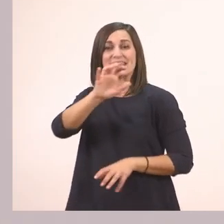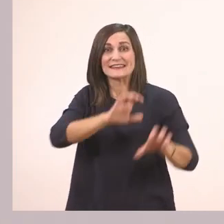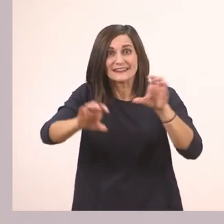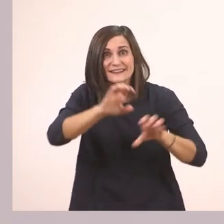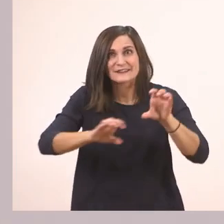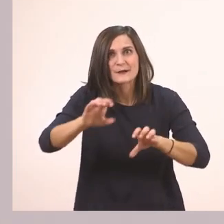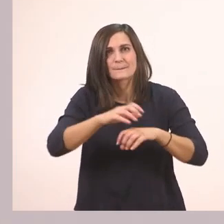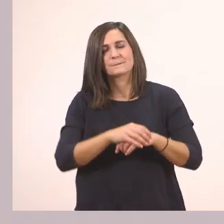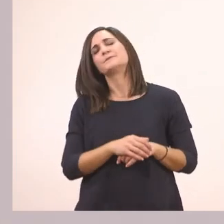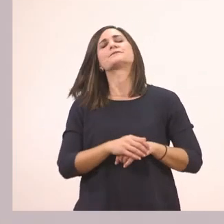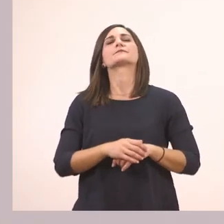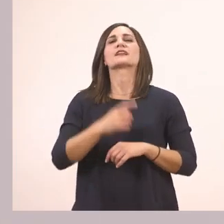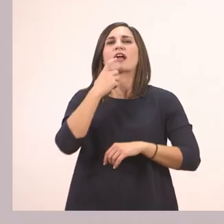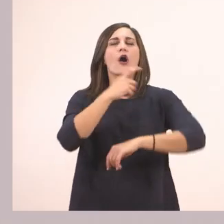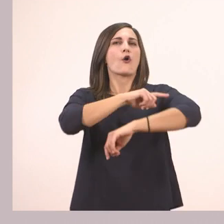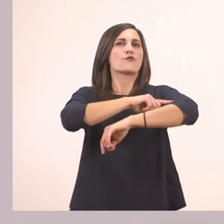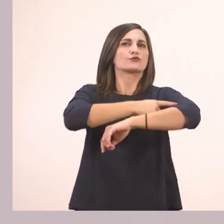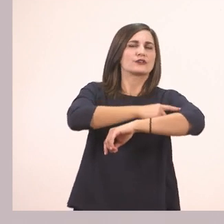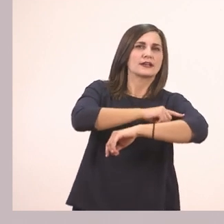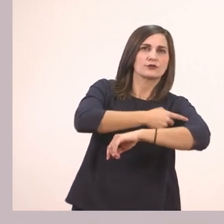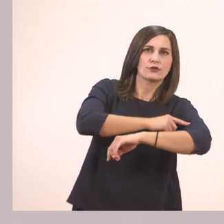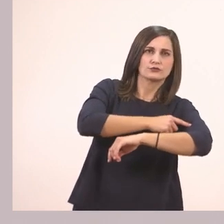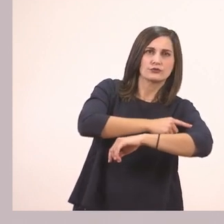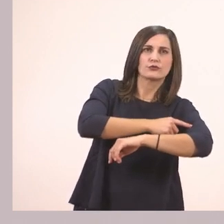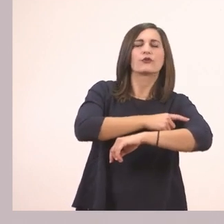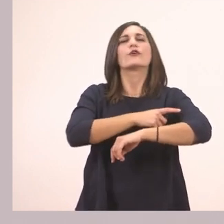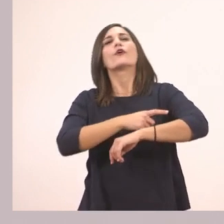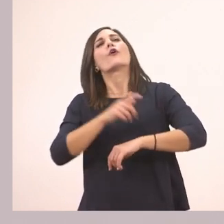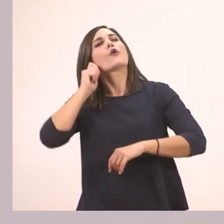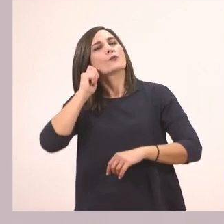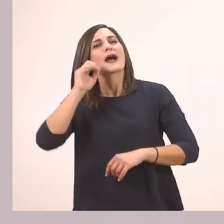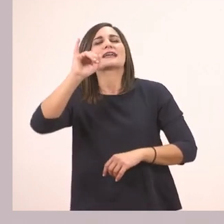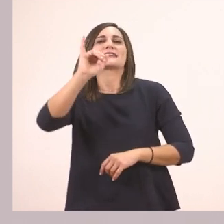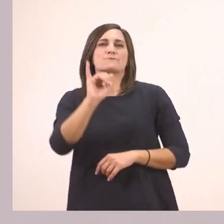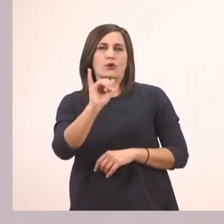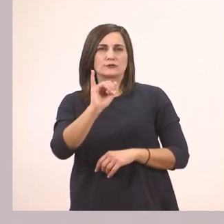(Εικόνα 1) Οδοντογιατρός, λέει, Ιππόλυτος, ιπποπόταμος.